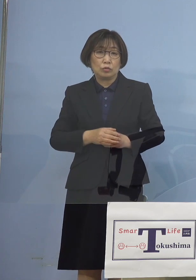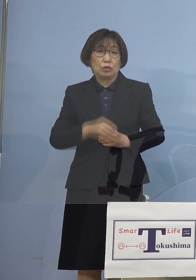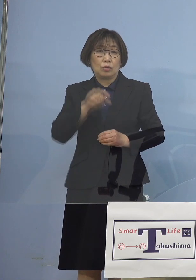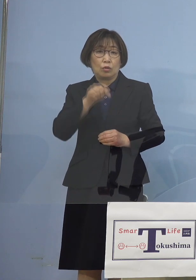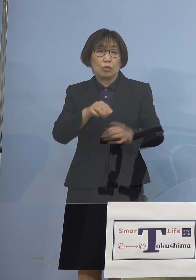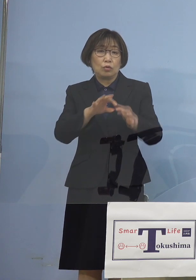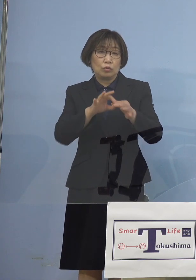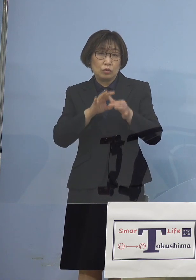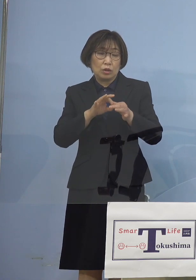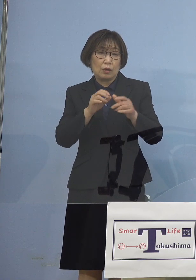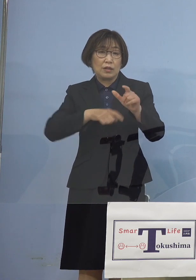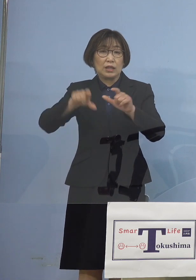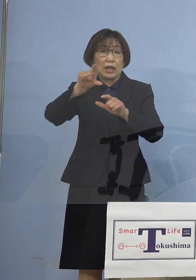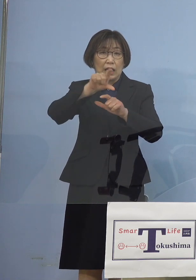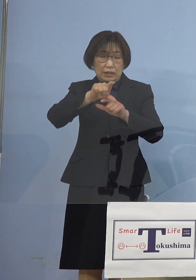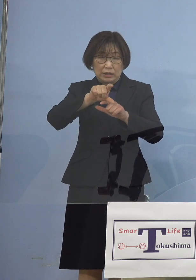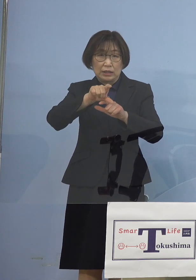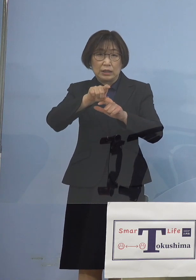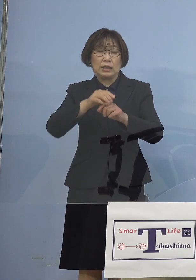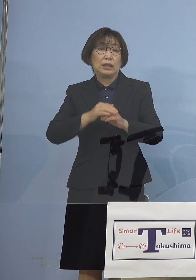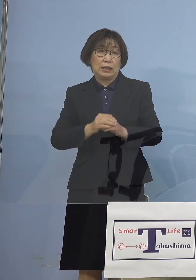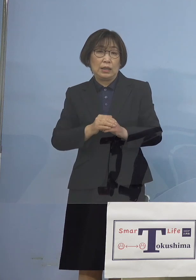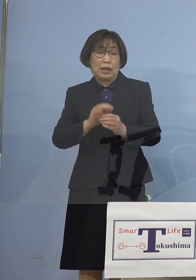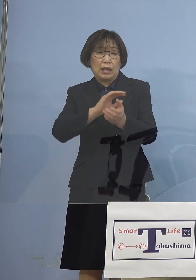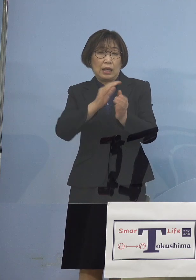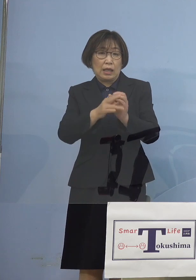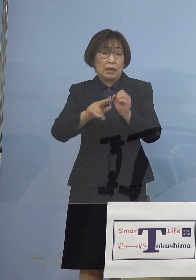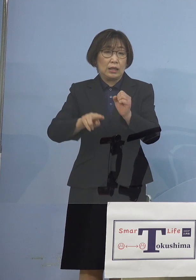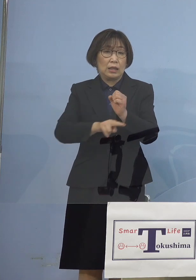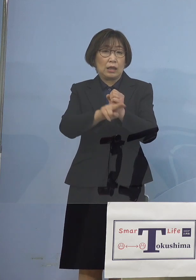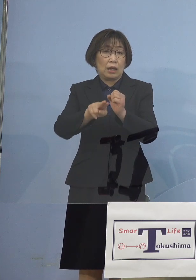変異株のサーベランスでも 明らかとなったんですね